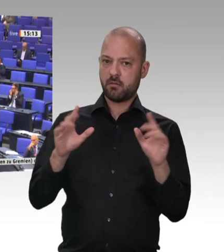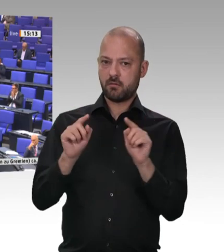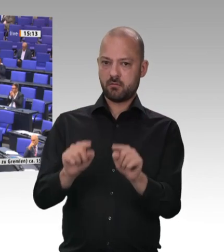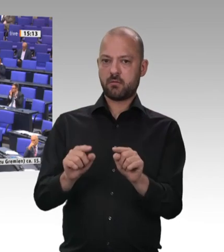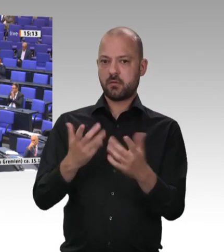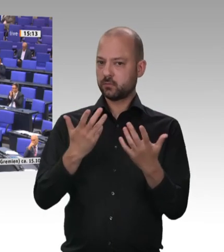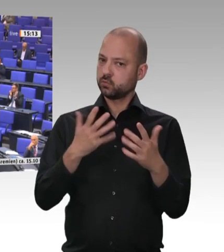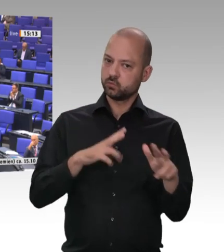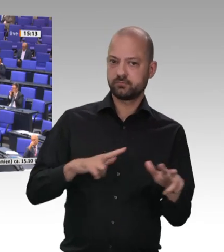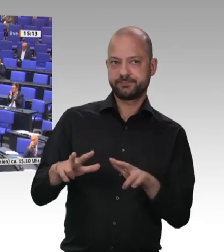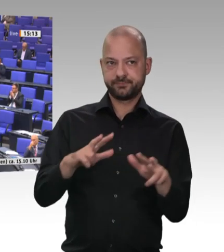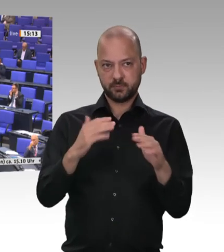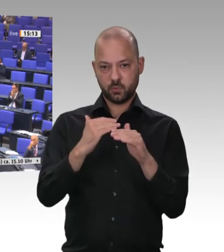Vielen Dank Herr Kollege Spiering. –